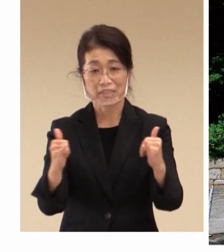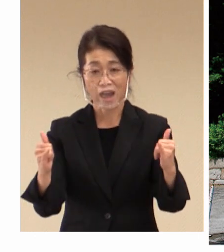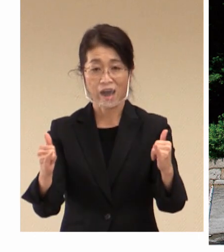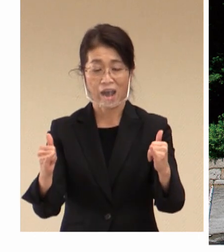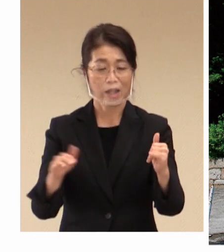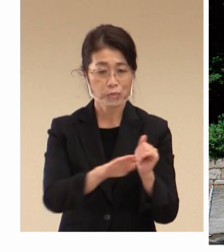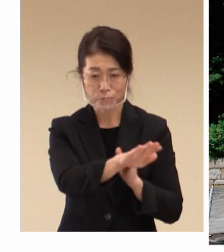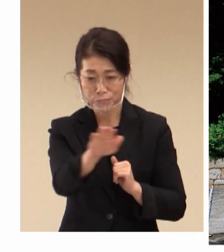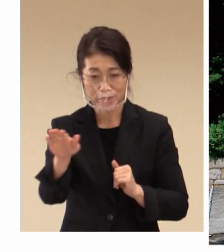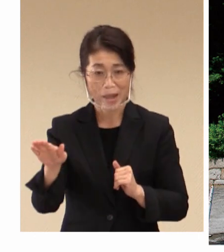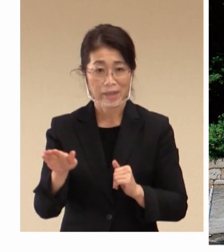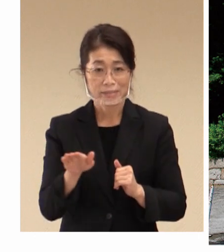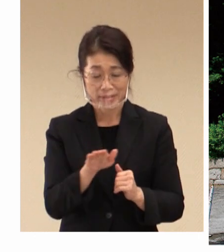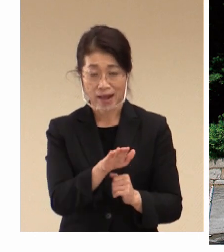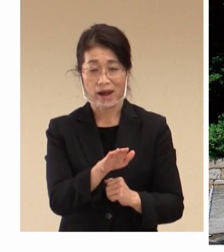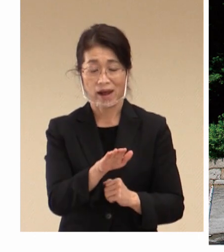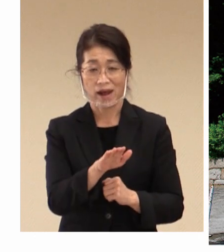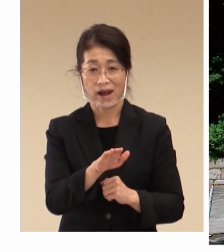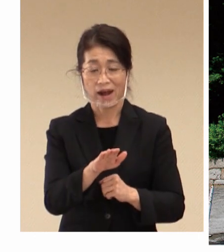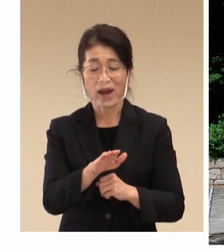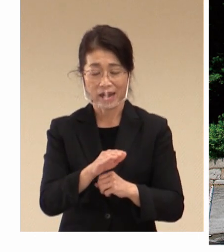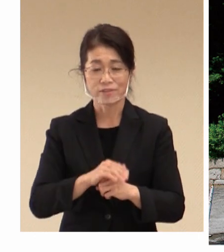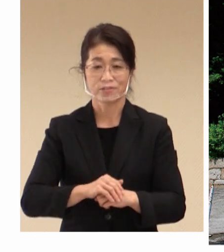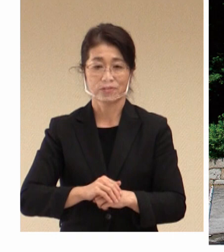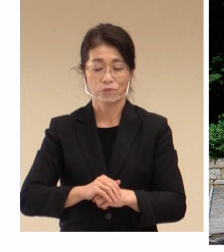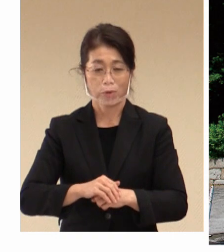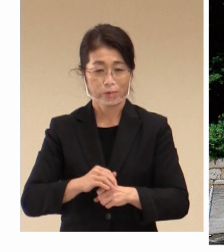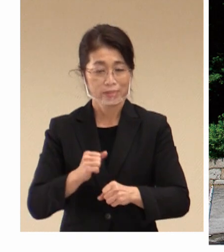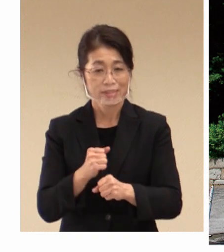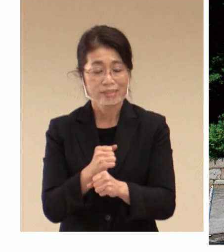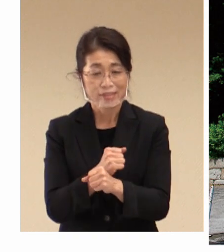皆さんの生産性も 向上され、まさに